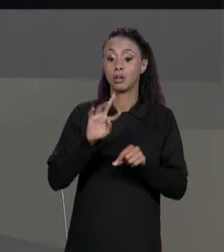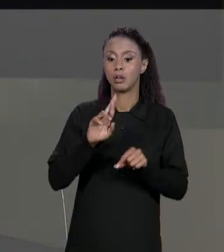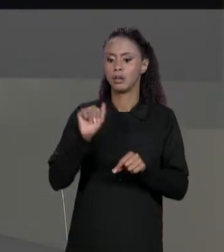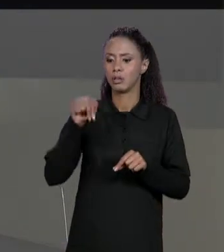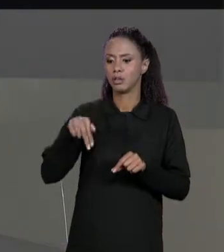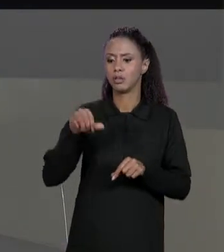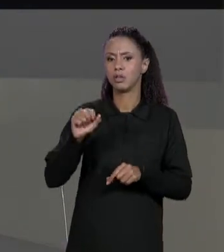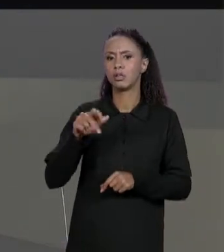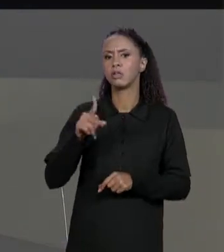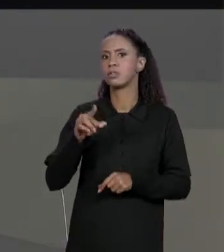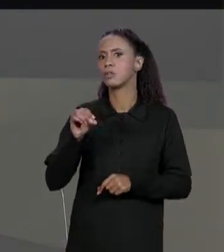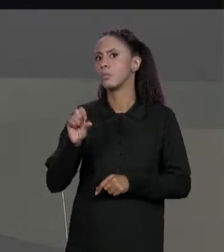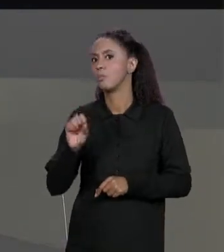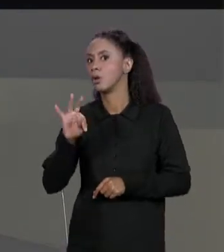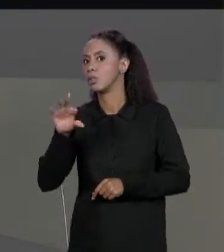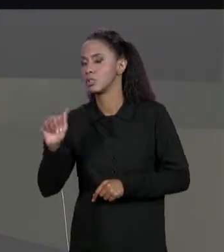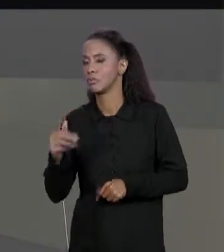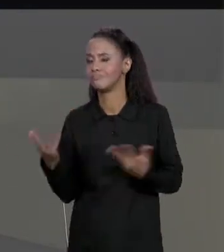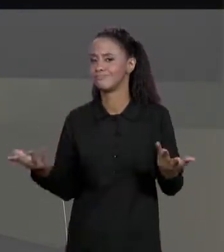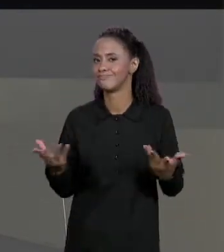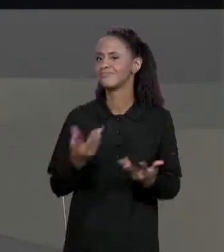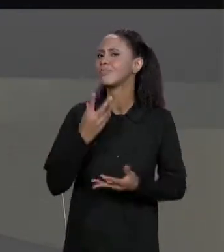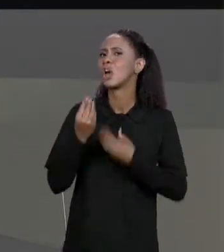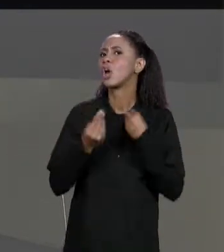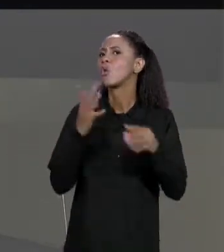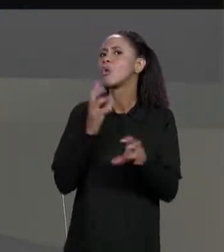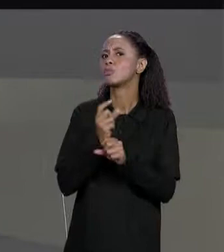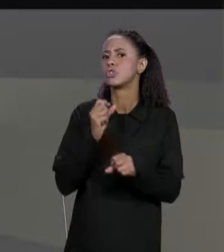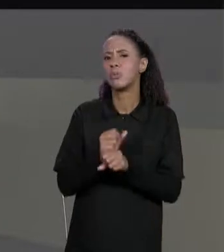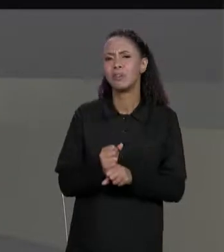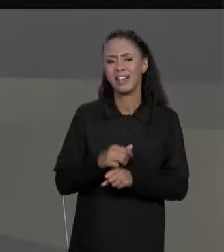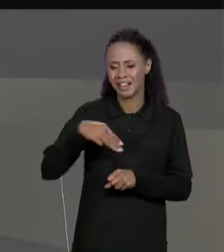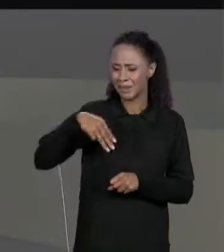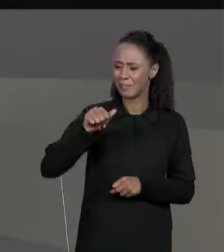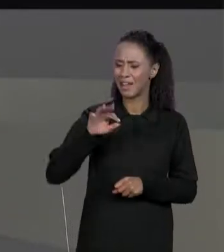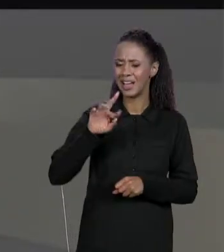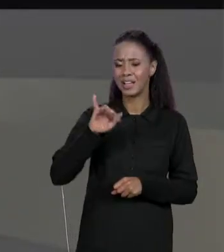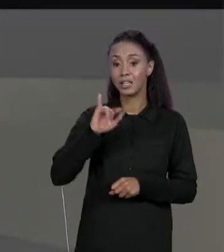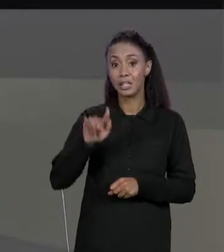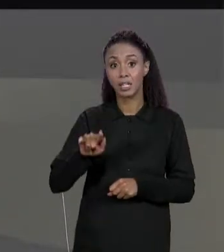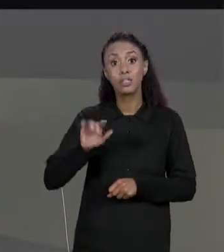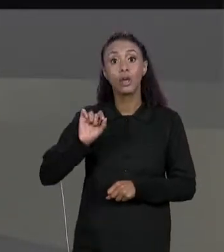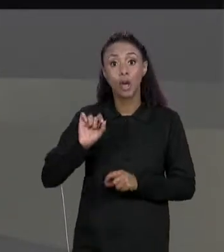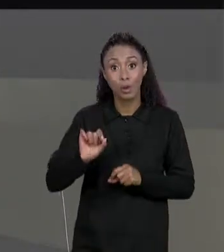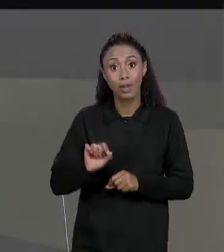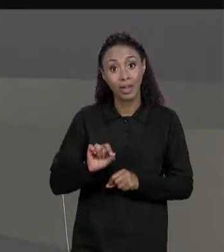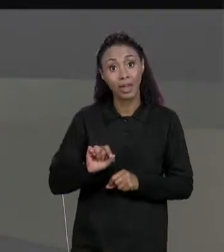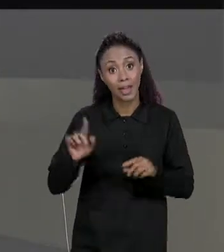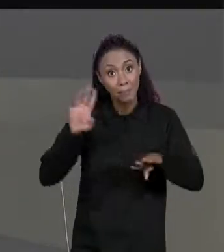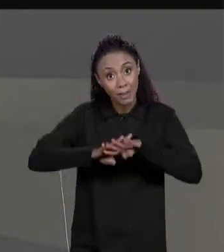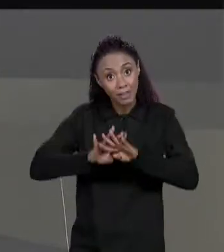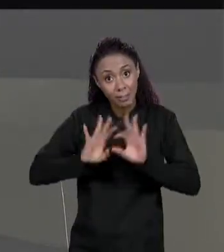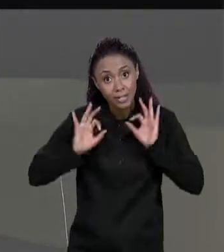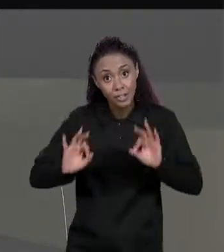SOMA MATRIZES? E AQUI SÃO AS DE MATRIZES... ESTOU FALANDO AQUILO QUE FAZ EM MATEMÁTICA, TEM DUAS MATRIZES TEMOS QUE SOMA-LAS, PRODUZIR UMA